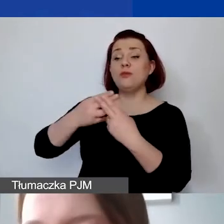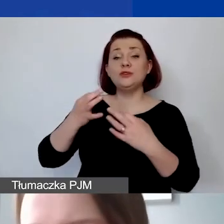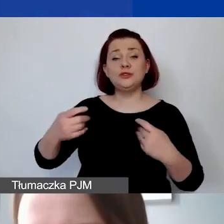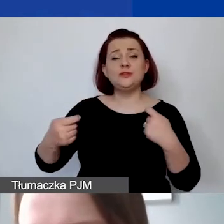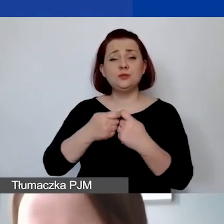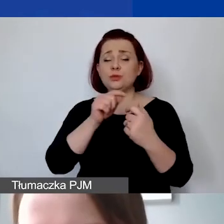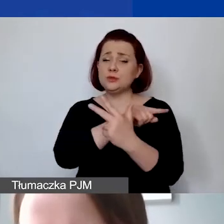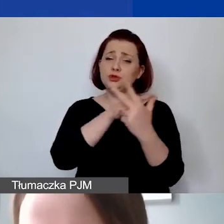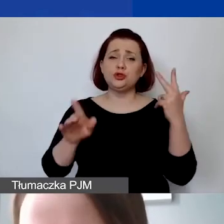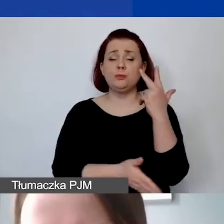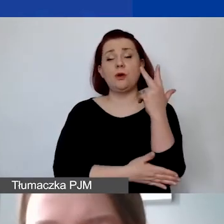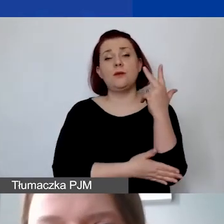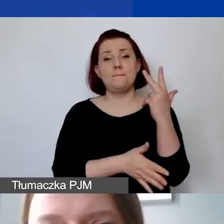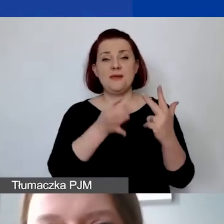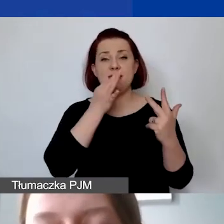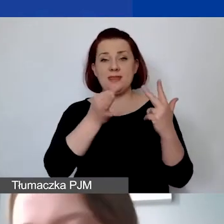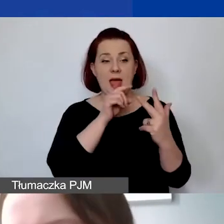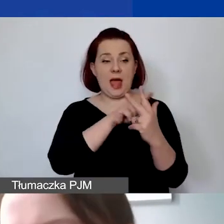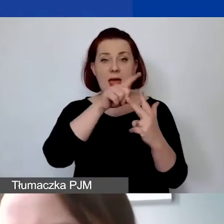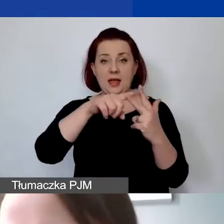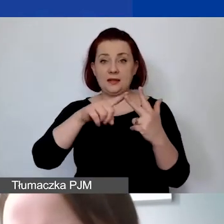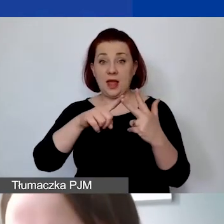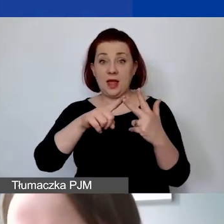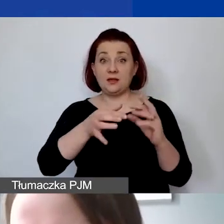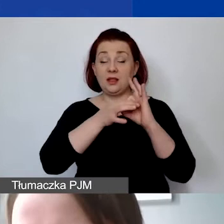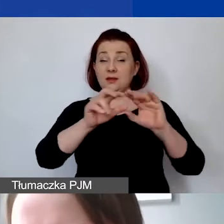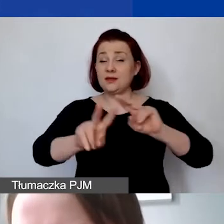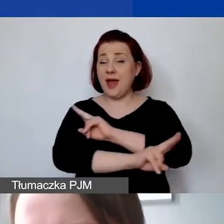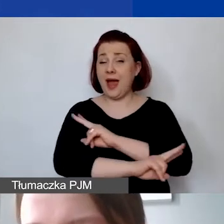na trzy podstawowe pytania, które dotyczą wszystkich projektów bez względu na to,